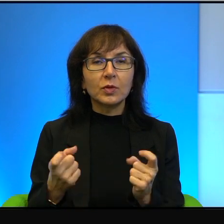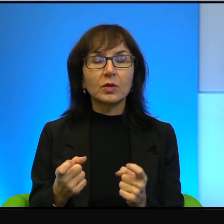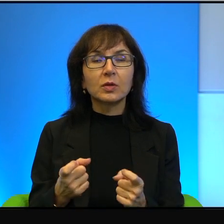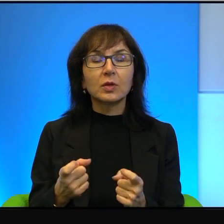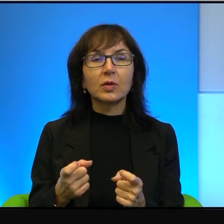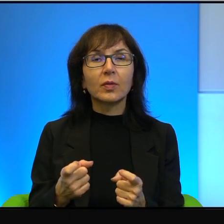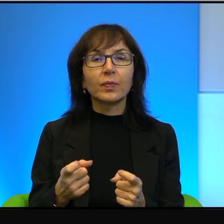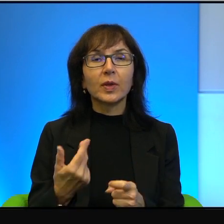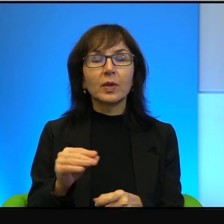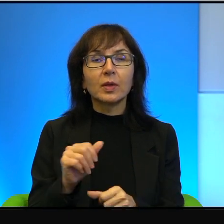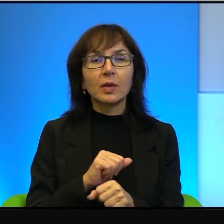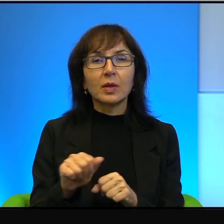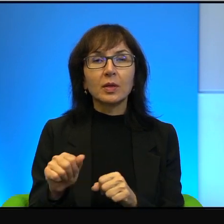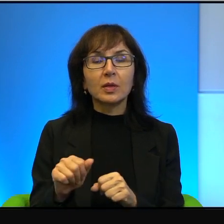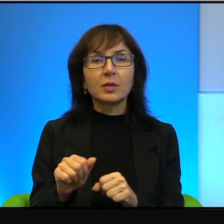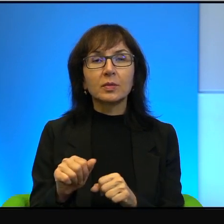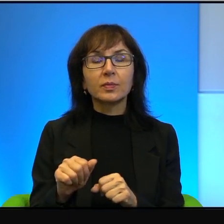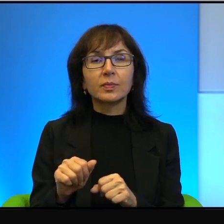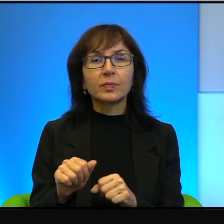To nie jest, wie Pani, bo...